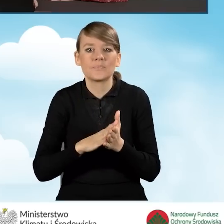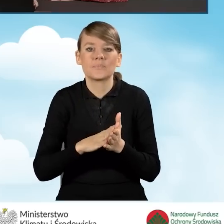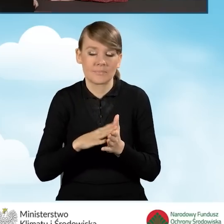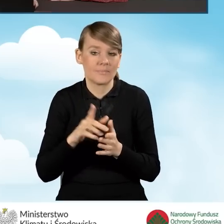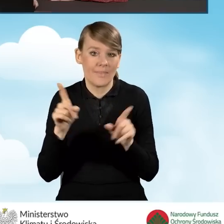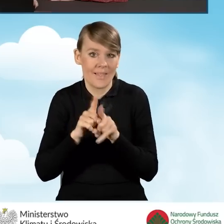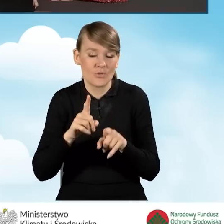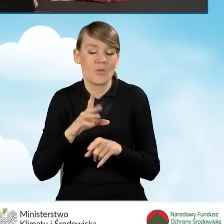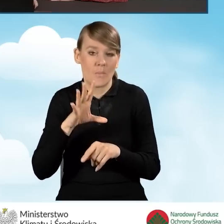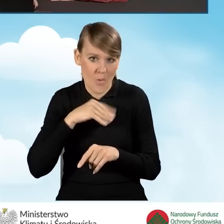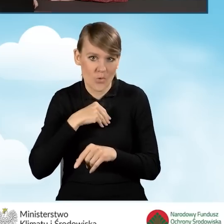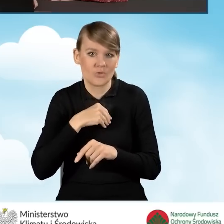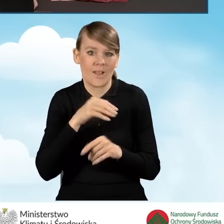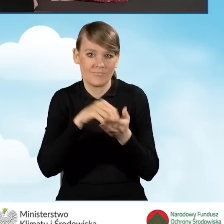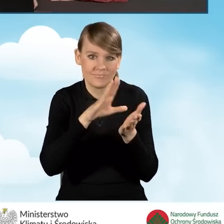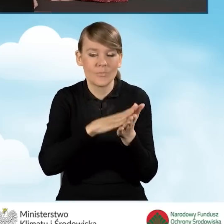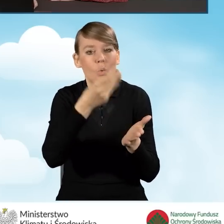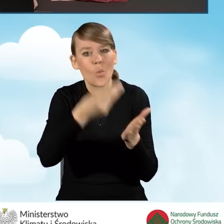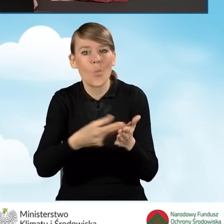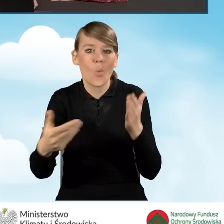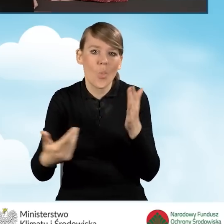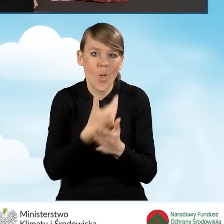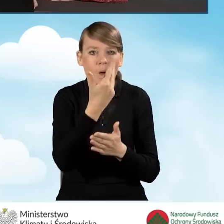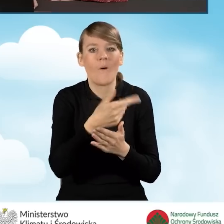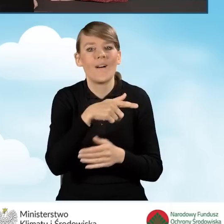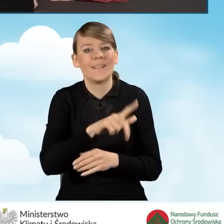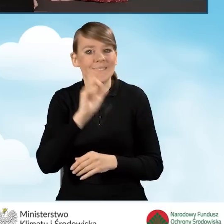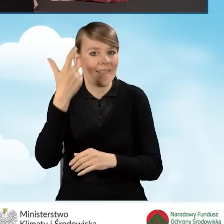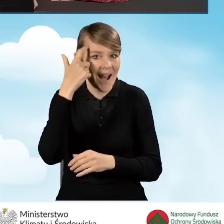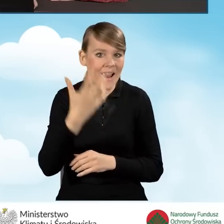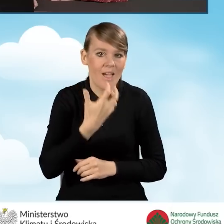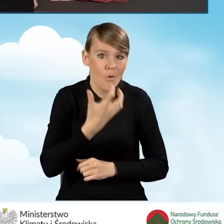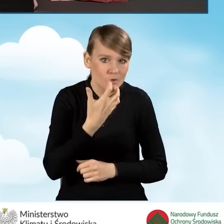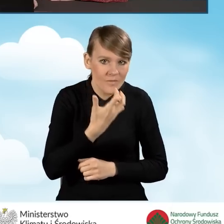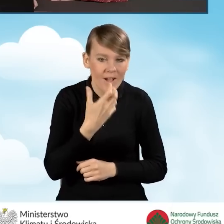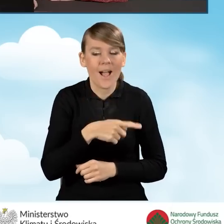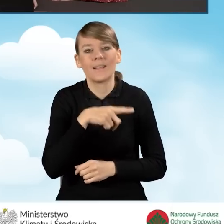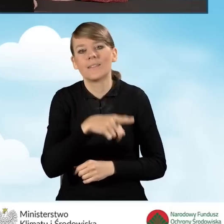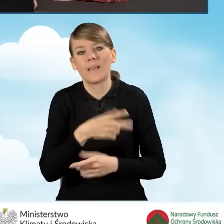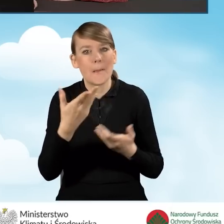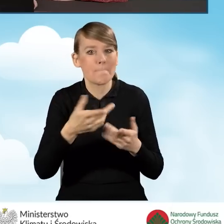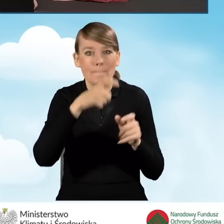jest również zakup i montaż nowej instalacji centralnego ogrzewania lub ciepłej wody użytkowej, w tym kolektorów słonecznych,